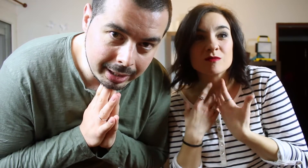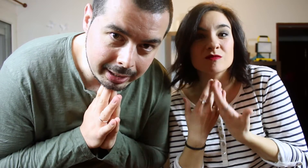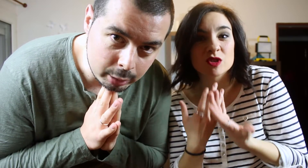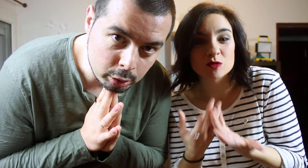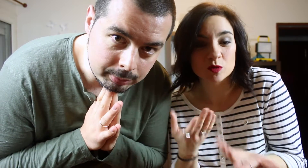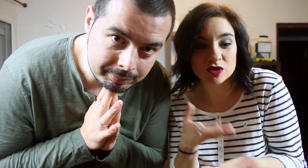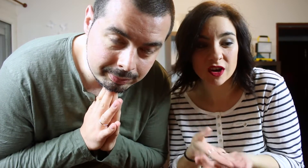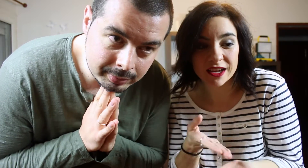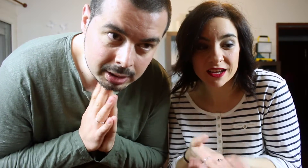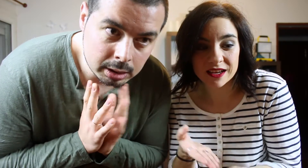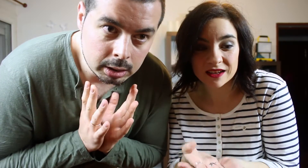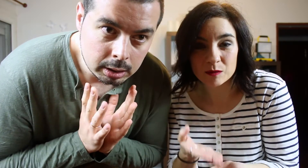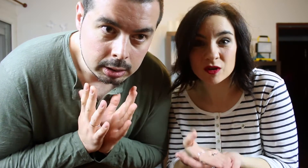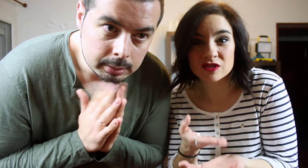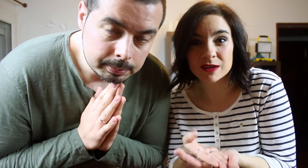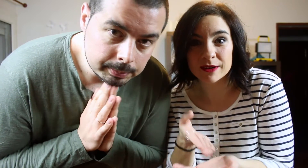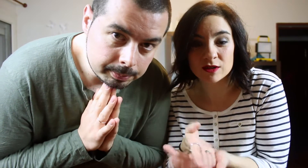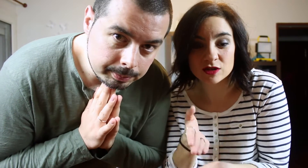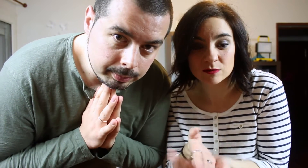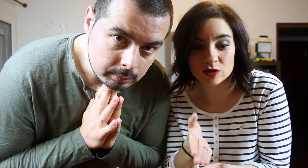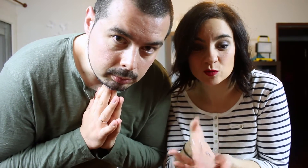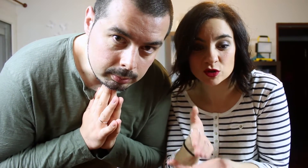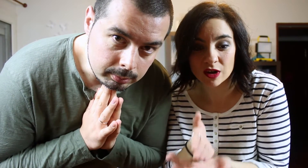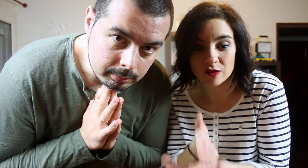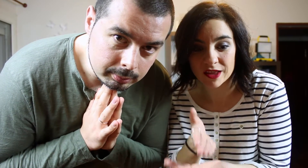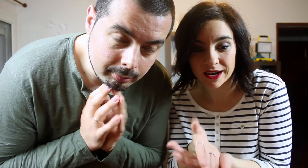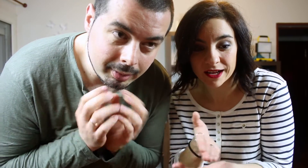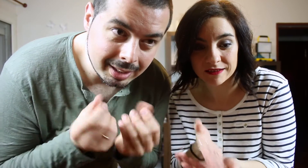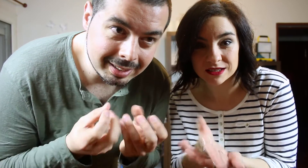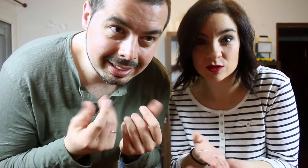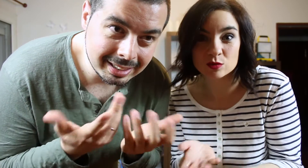reventón busto como la llama nada Como no nos gusta no nos hemos puestoa ahondar a ver si alguna nos gusta o no...